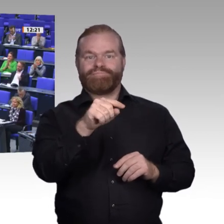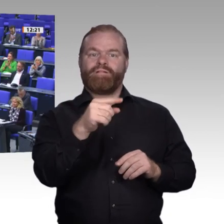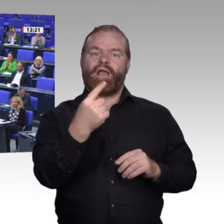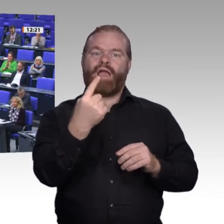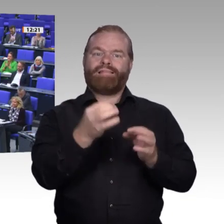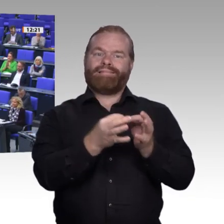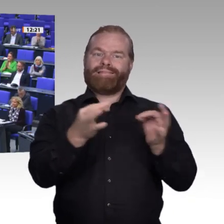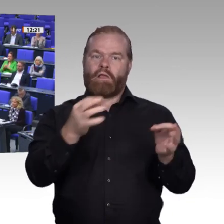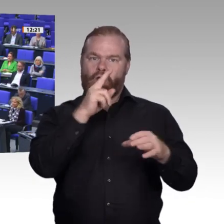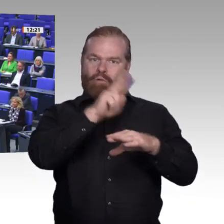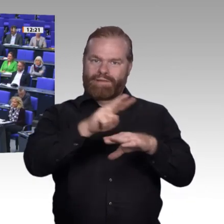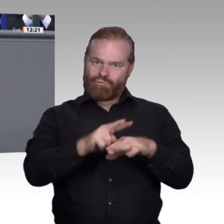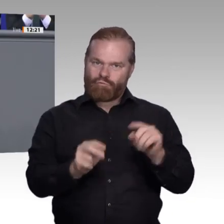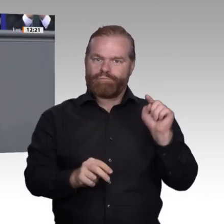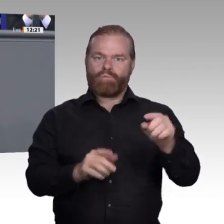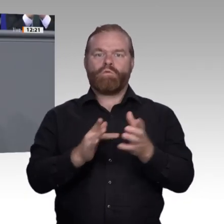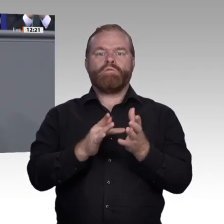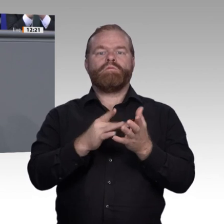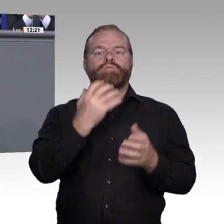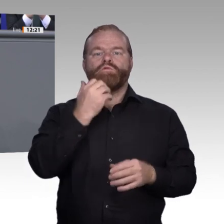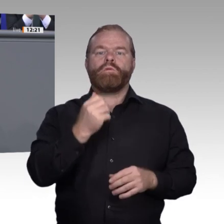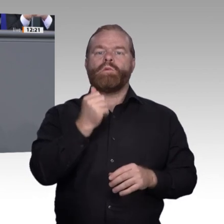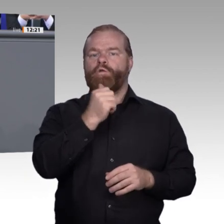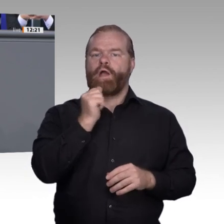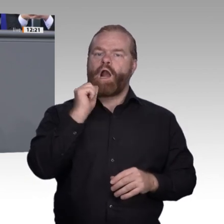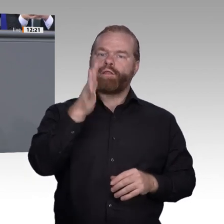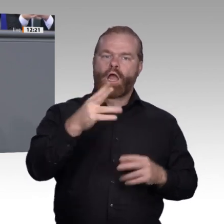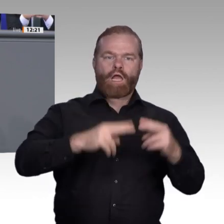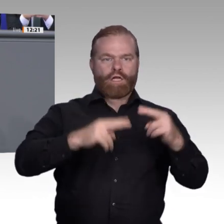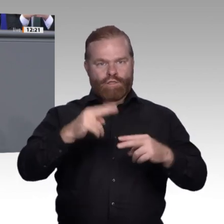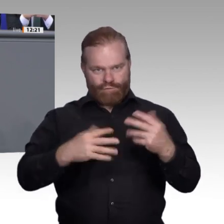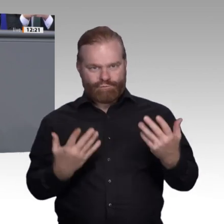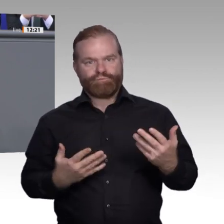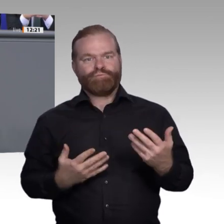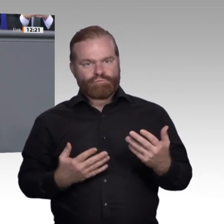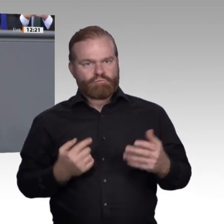hört sich gut an, aber dann passierte Folgendes: Die Eltern eines Schülers beschwerten sich.